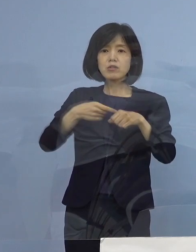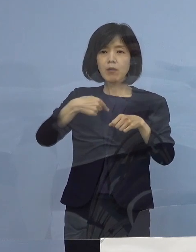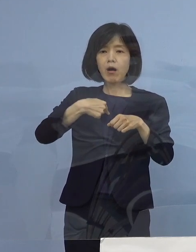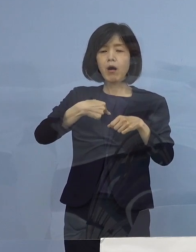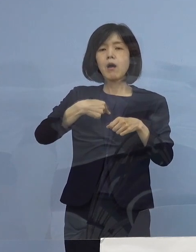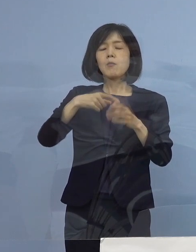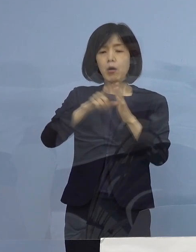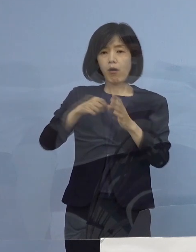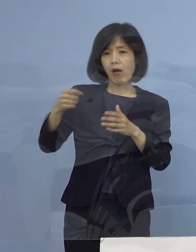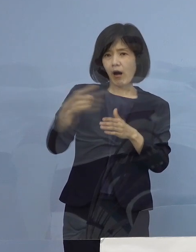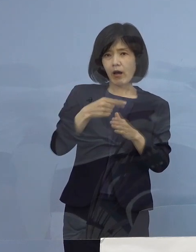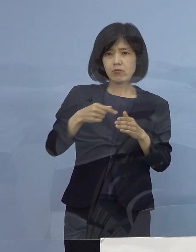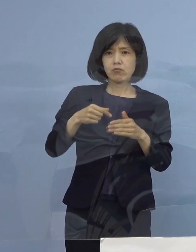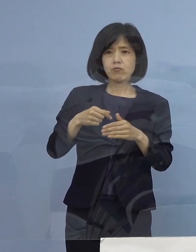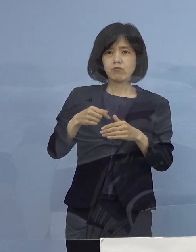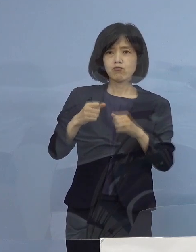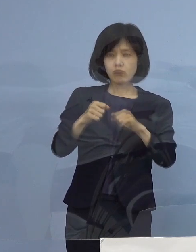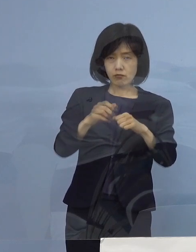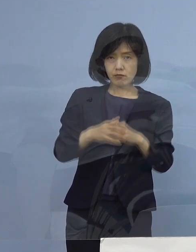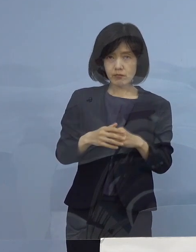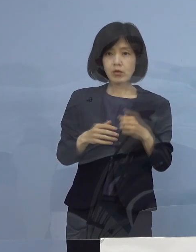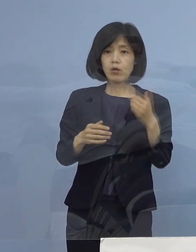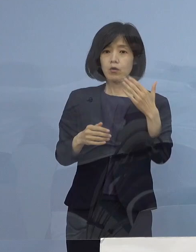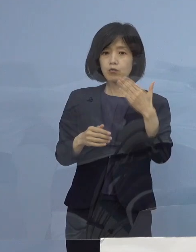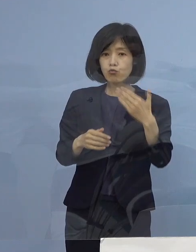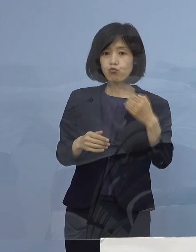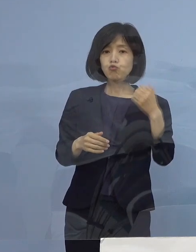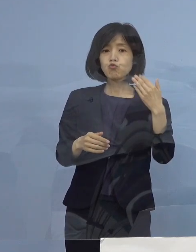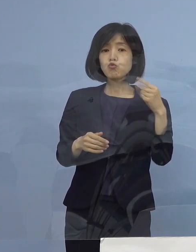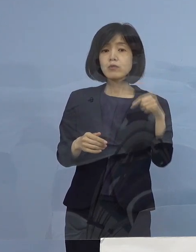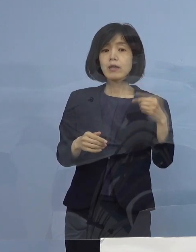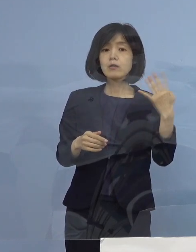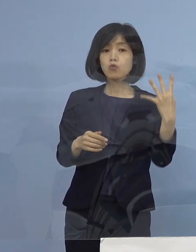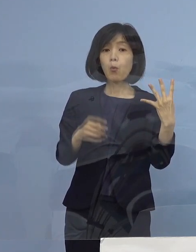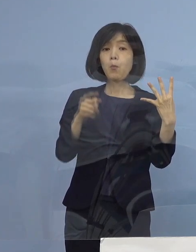しかも99 .4パーセント 全県下のお店で従っていただいた